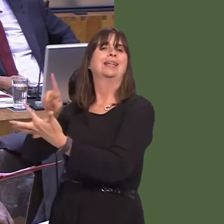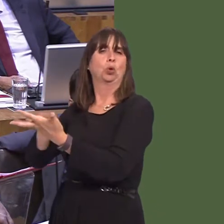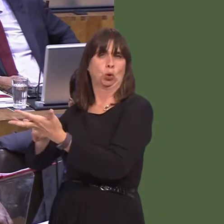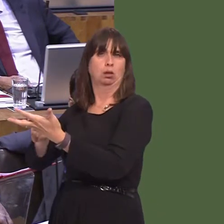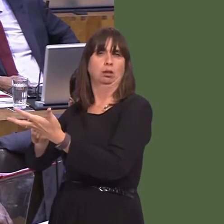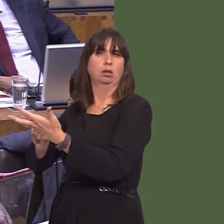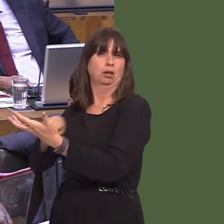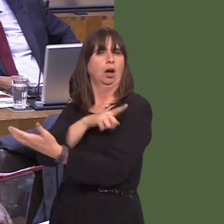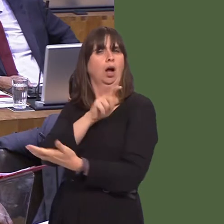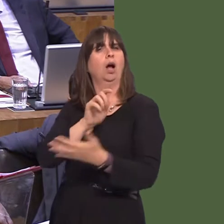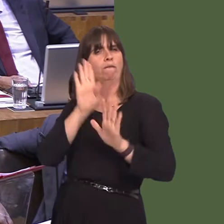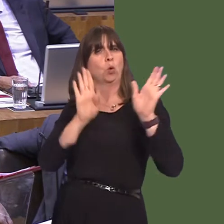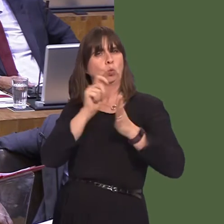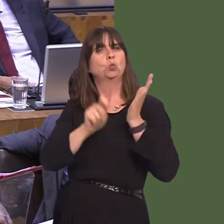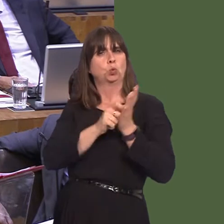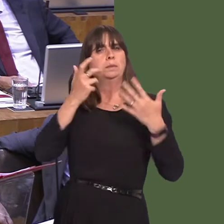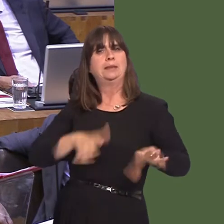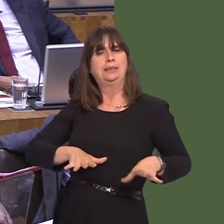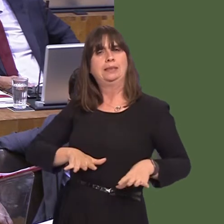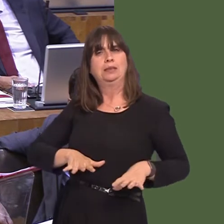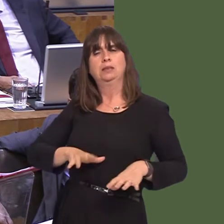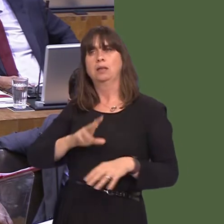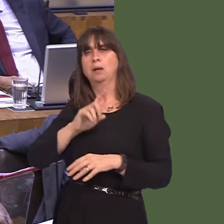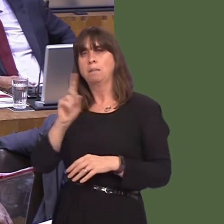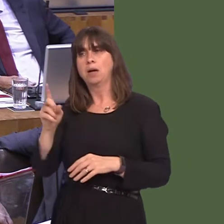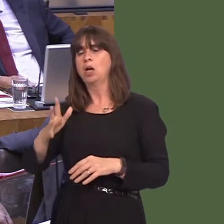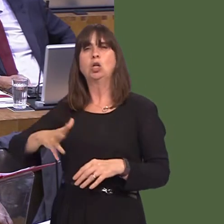doesn't mean that we need to have a chaotic Brexit based on flag-waving nationalism, which